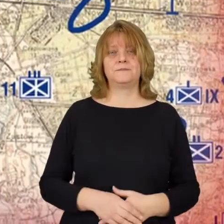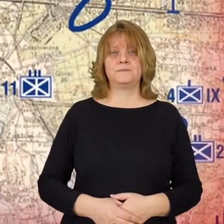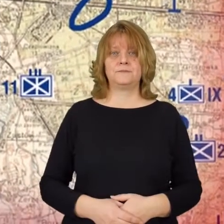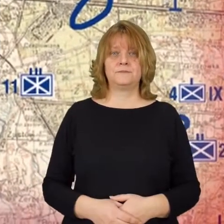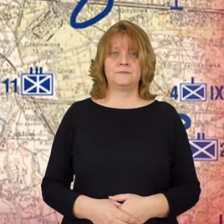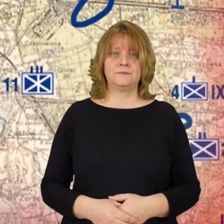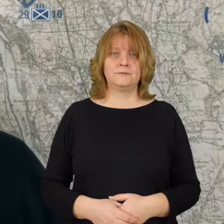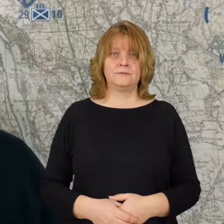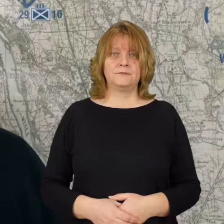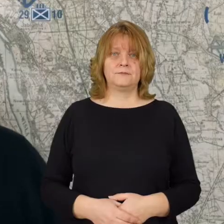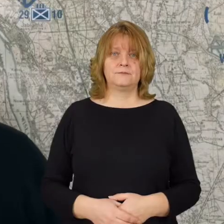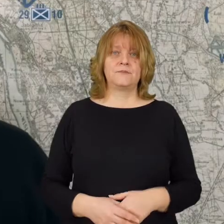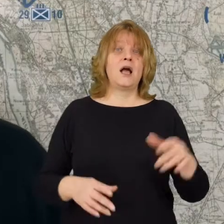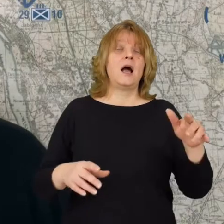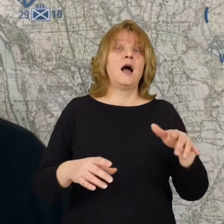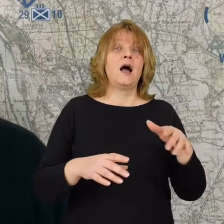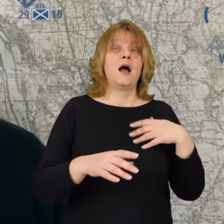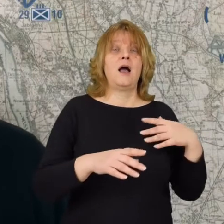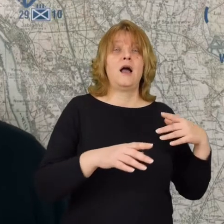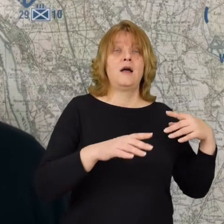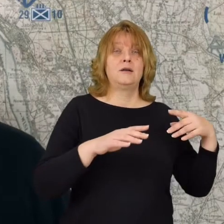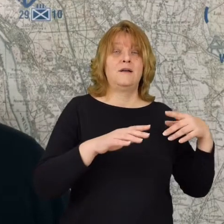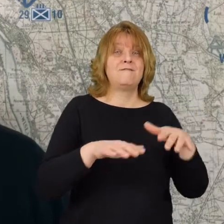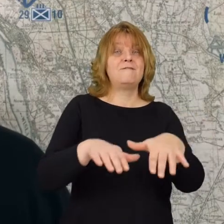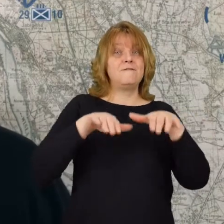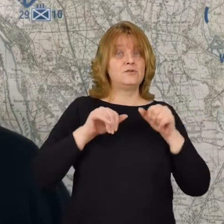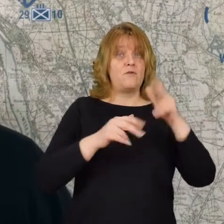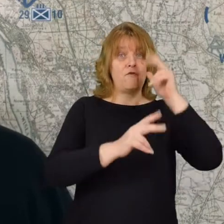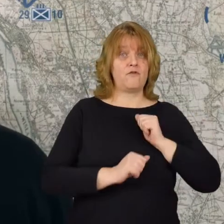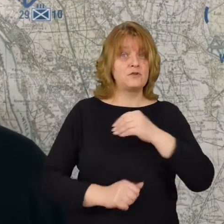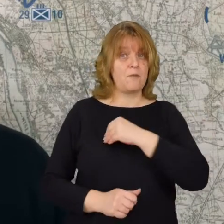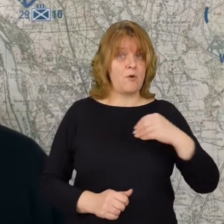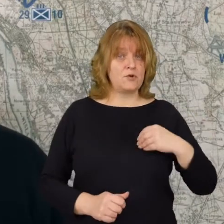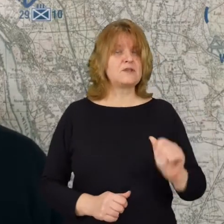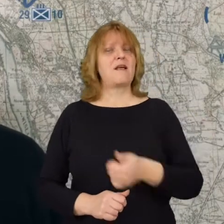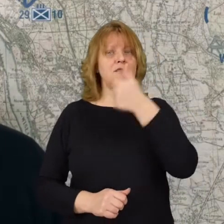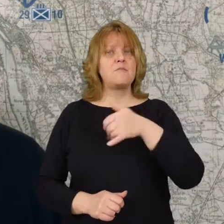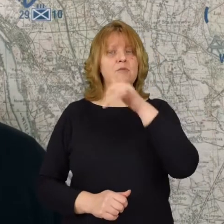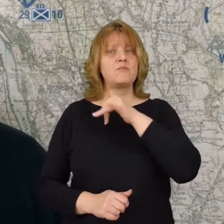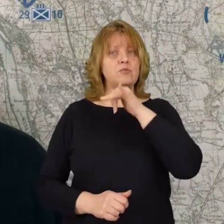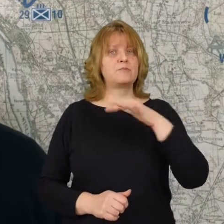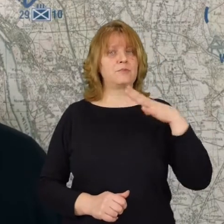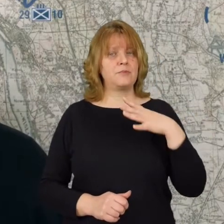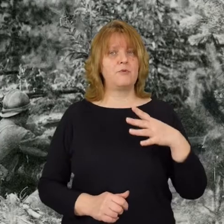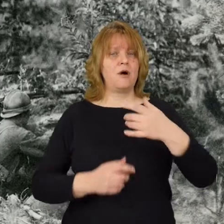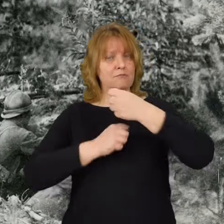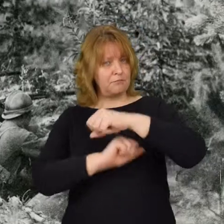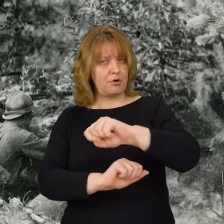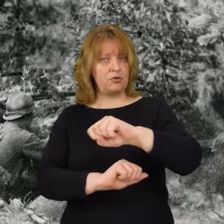Wycofujące się wojska polskie najpierw próbowały bronić się